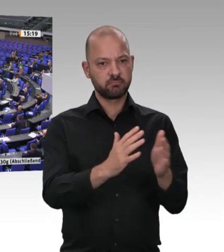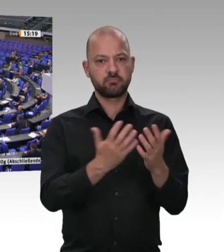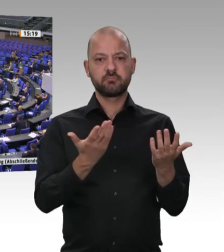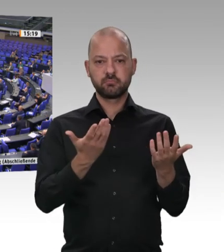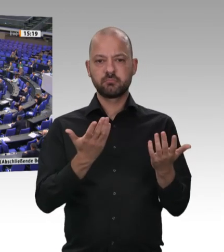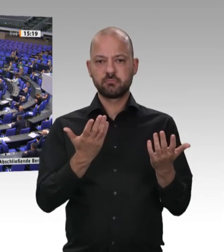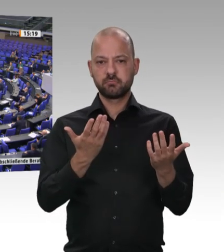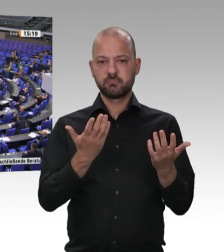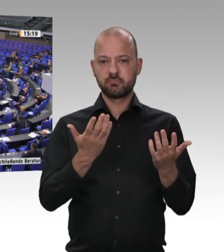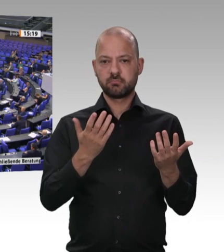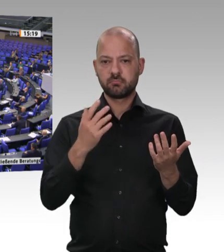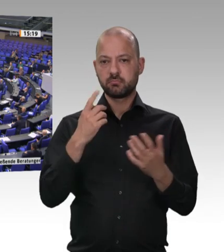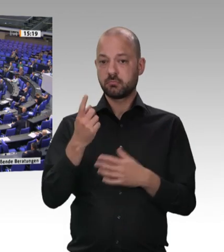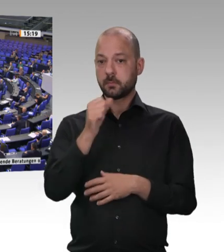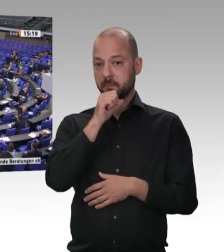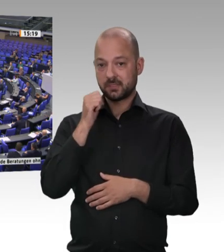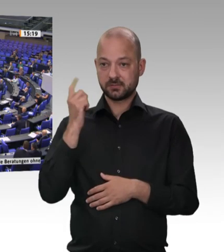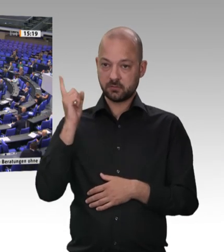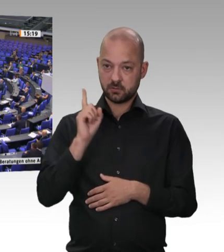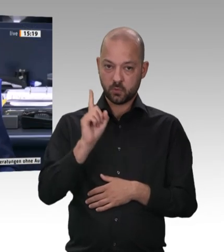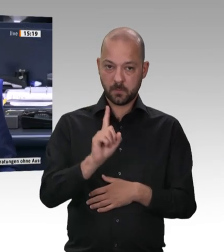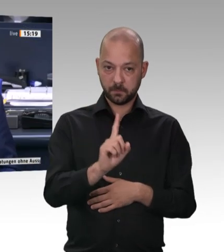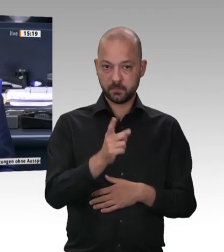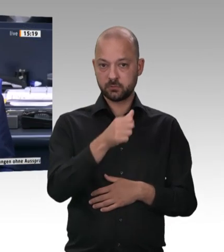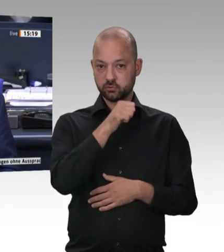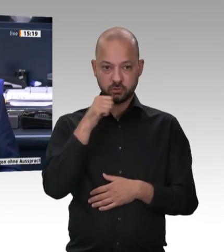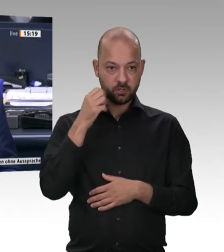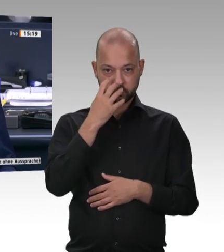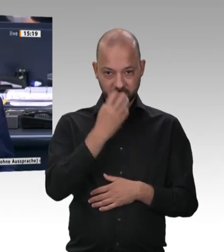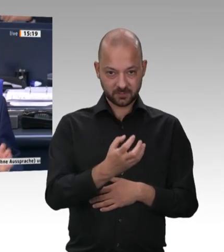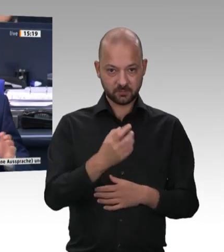Käse auch? Käse auch. Sie hören gut zu, Herr Präsident. Das finde ich gut